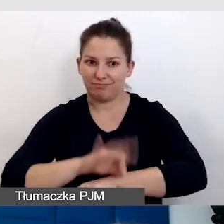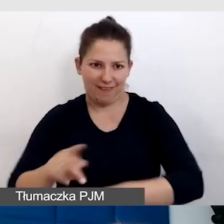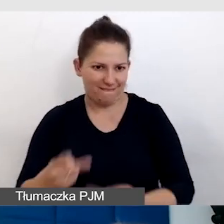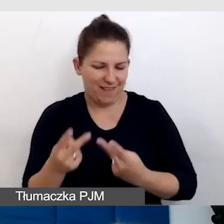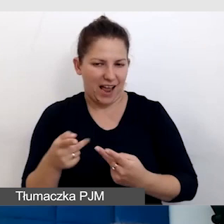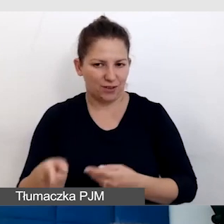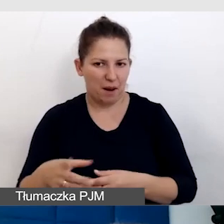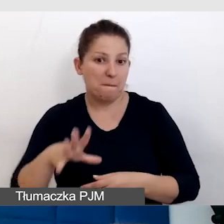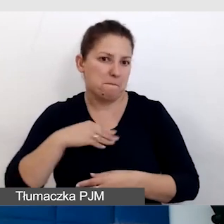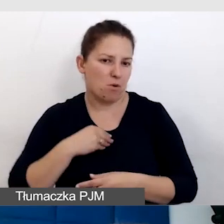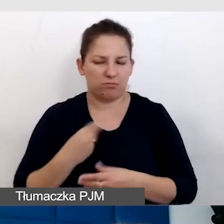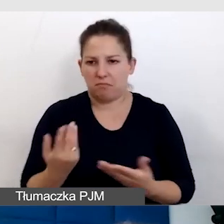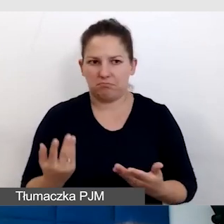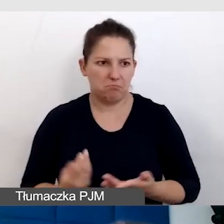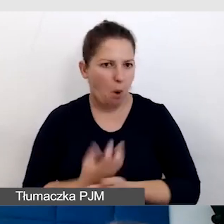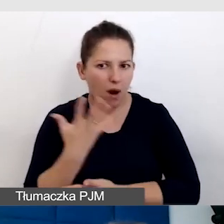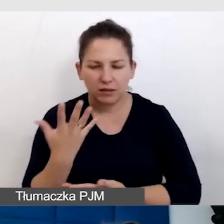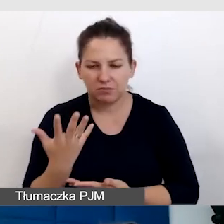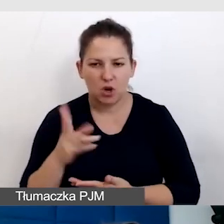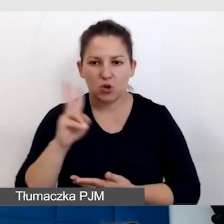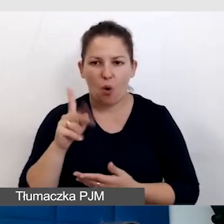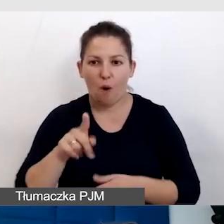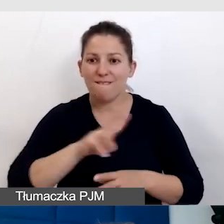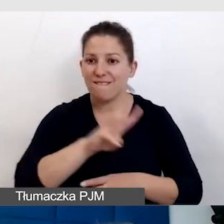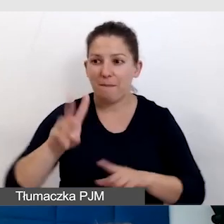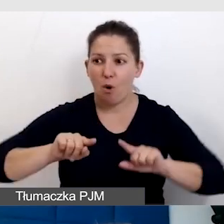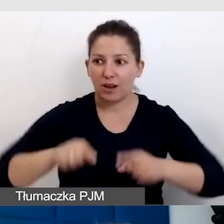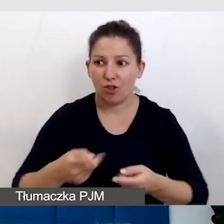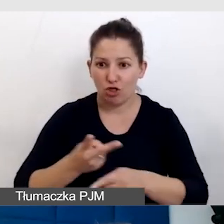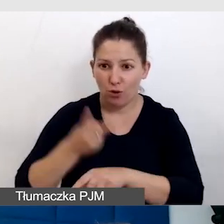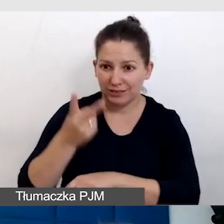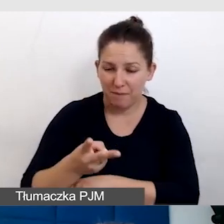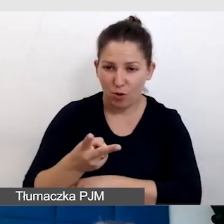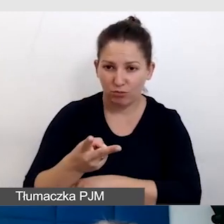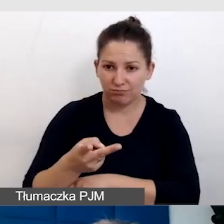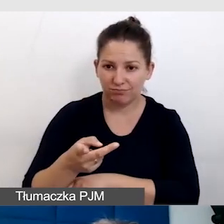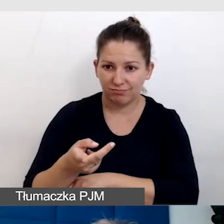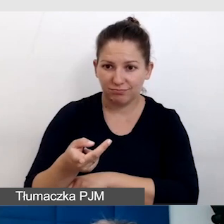Może się okazać, że ktoś, kto wam organizuje dostępność transmisji,